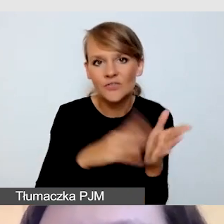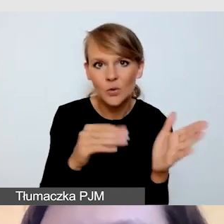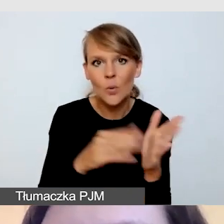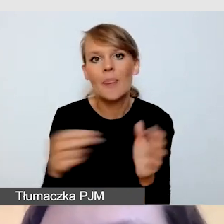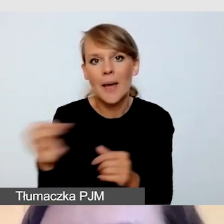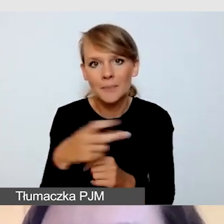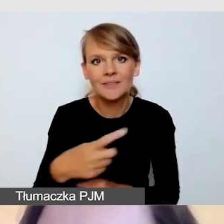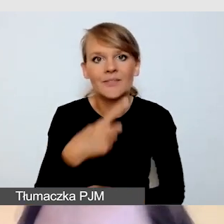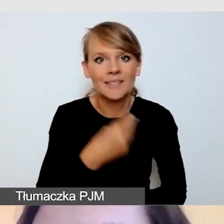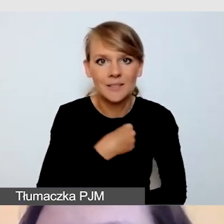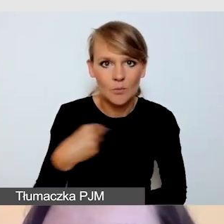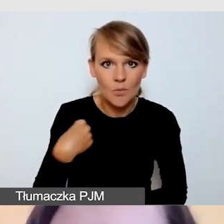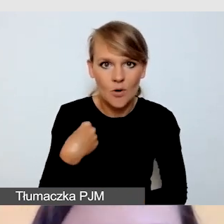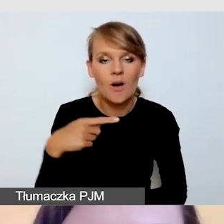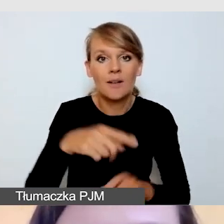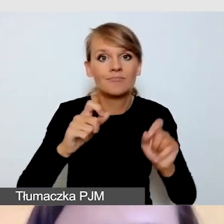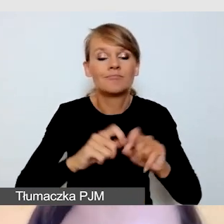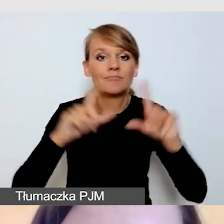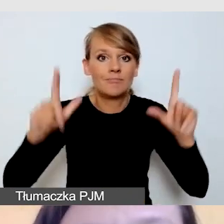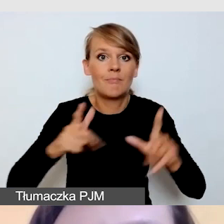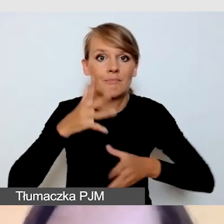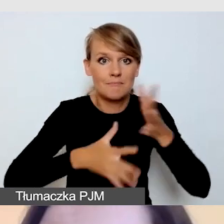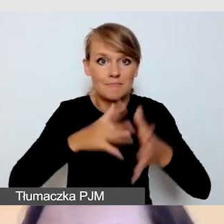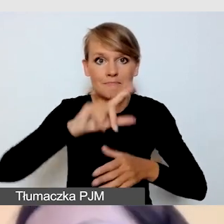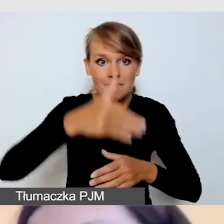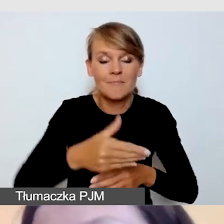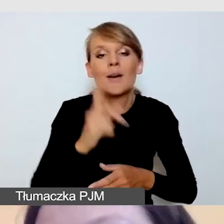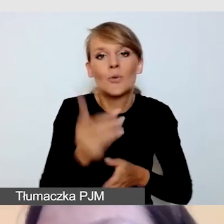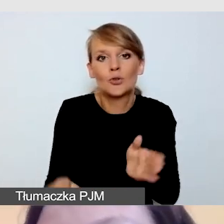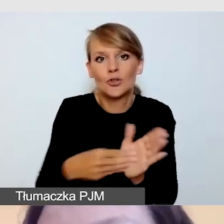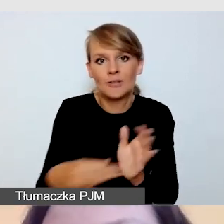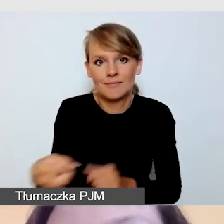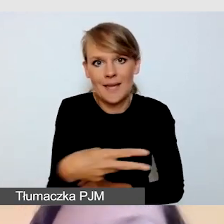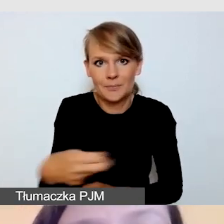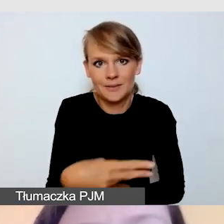przygotowujemy do tłumaczenia na polski język migowy. Jeśli to tłumaczenie może występować samodzielnie,